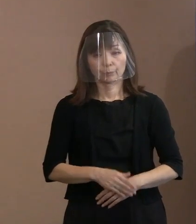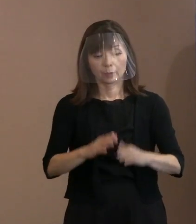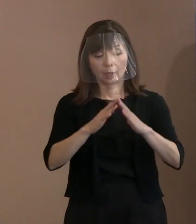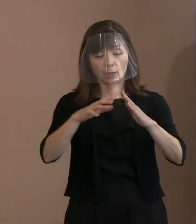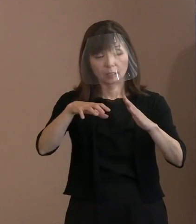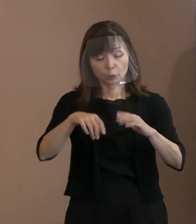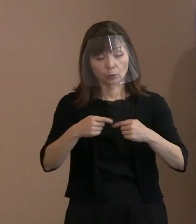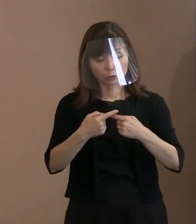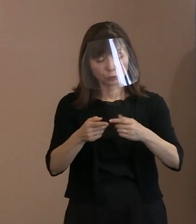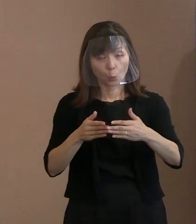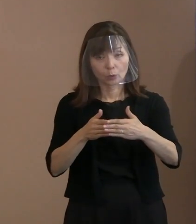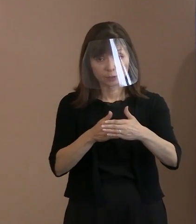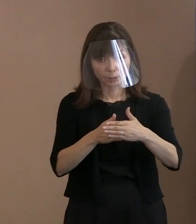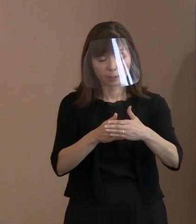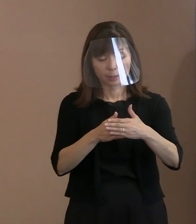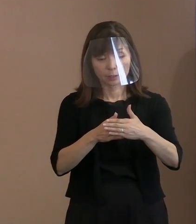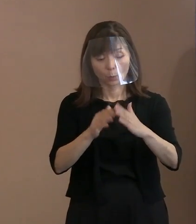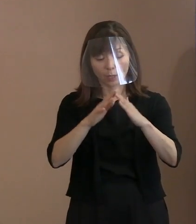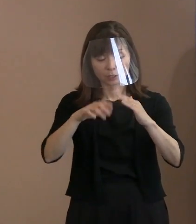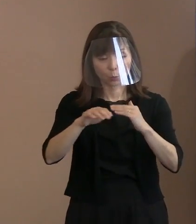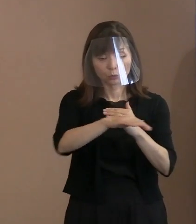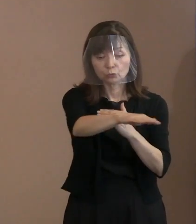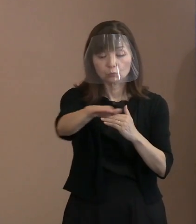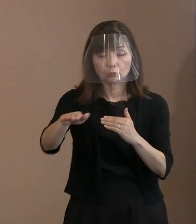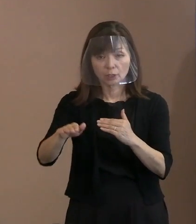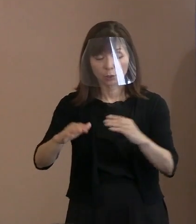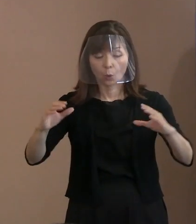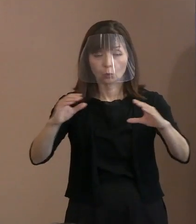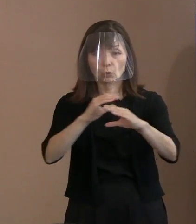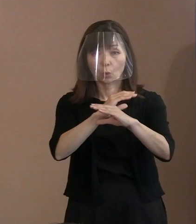それから会場周辺の 交通規制といったことも､